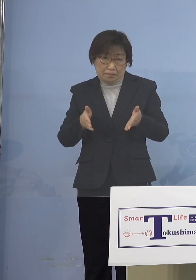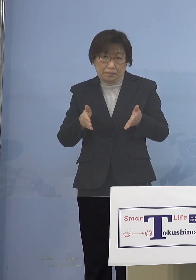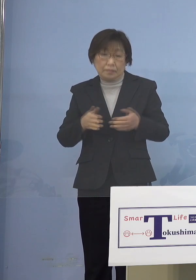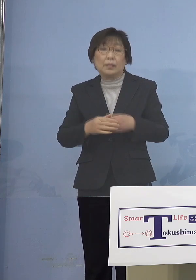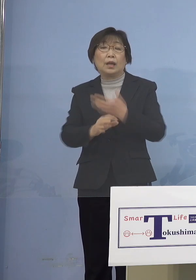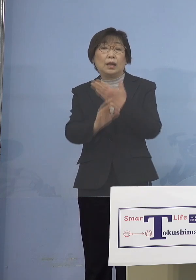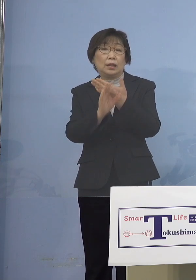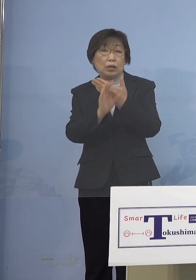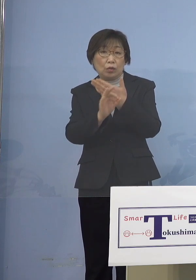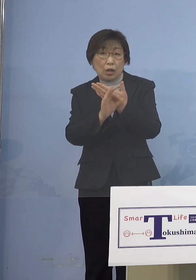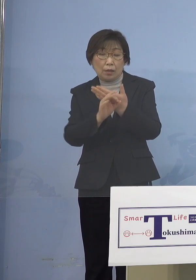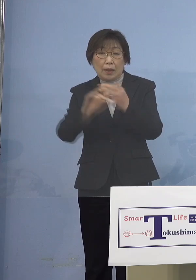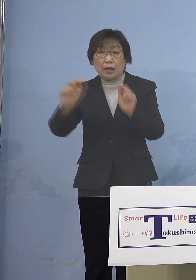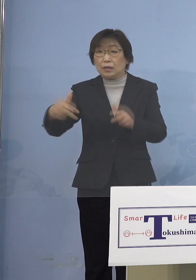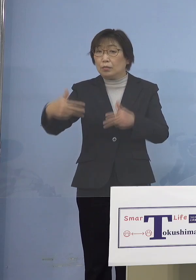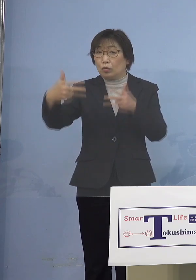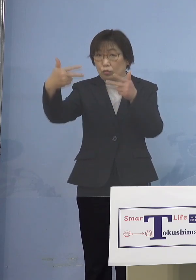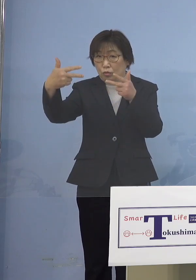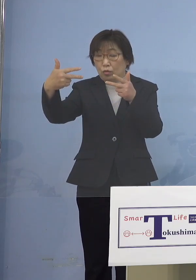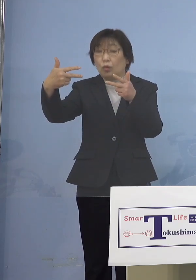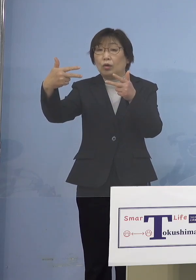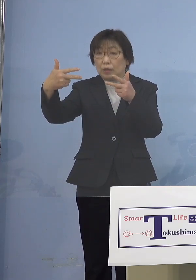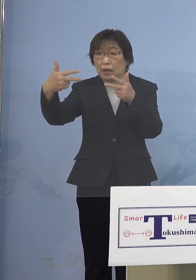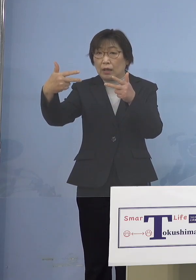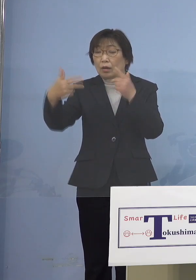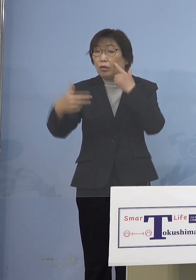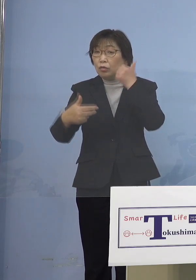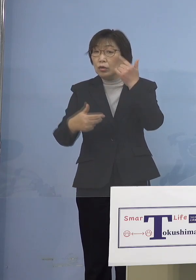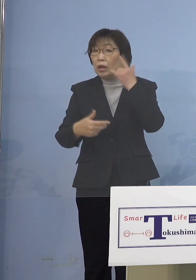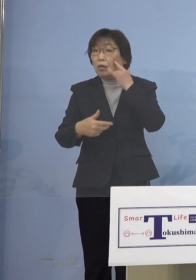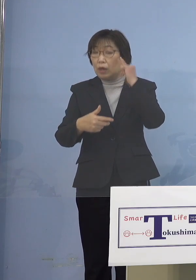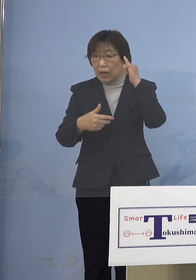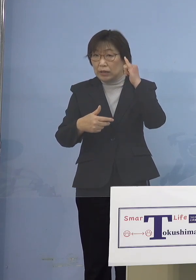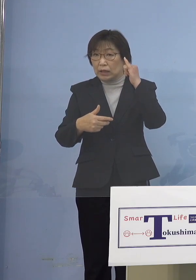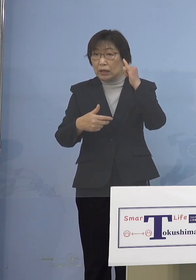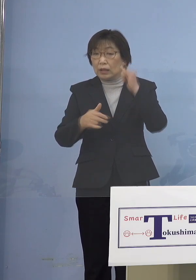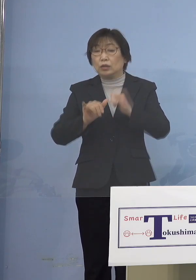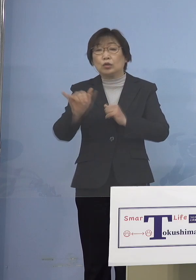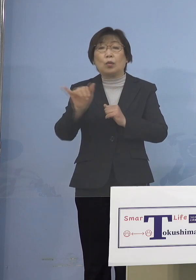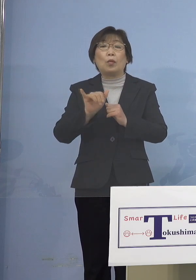お父様、お母様共働きで家におられると 家で仕事をされる